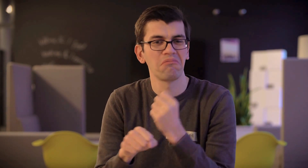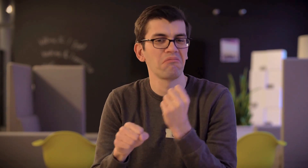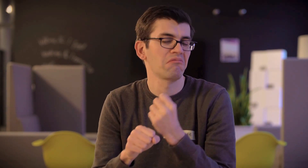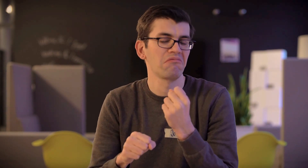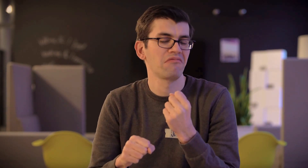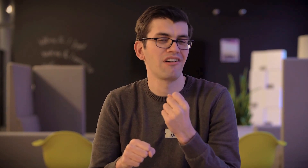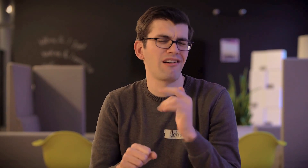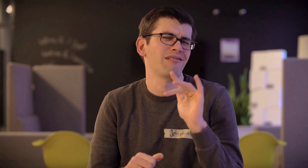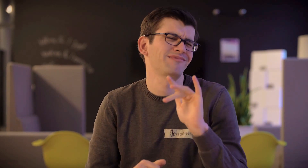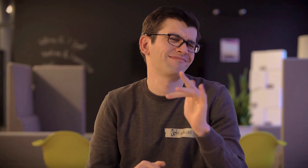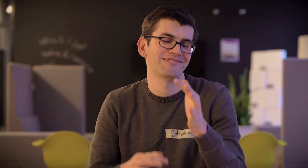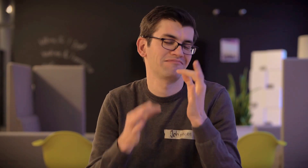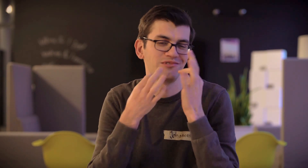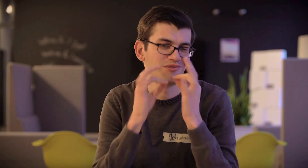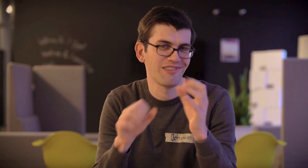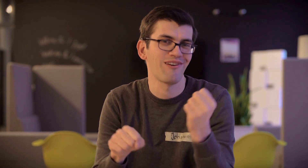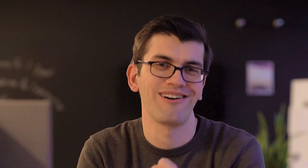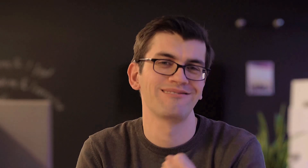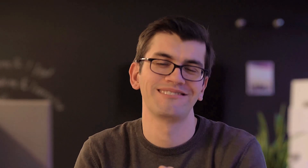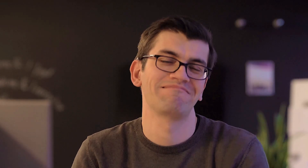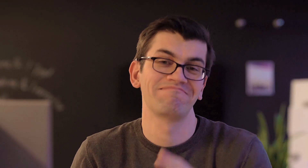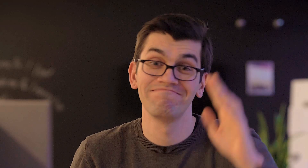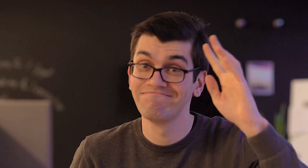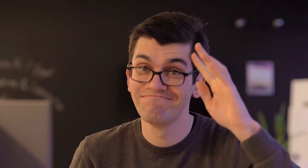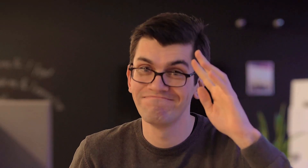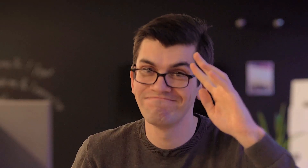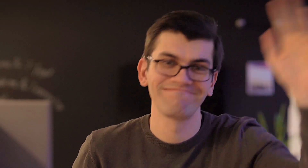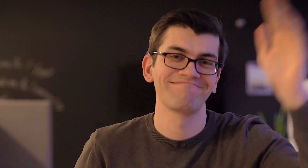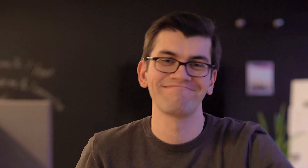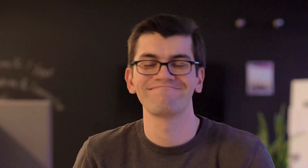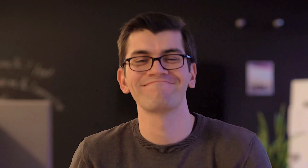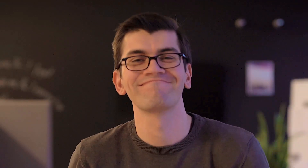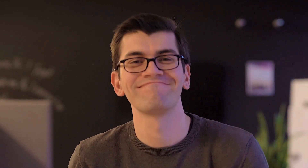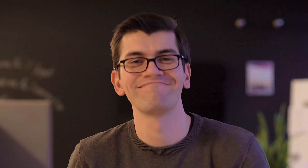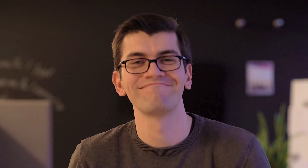manchmal vielleicht ein bißchen zu genau. Tschüß!